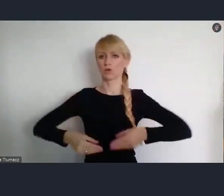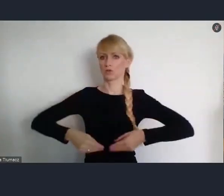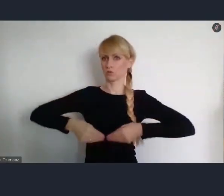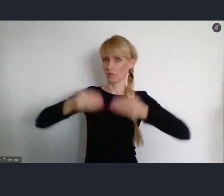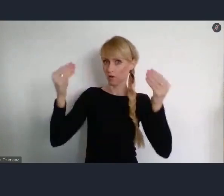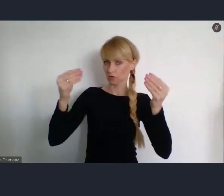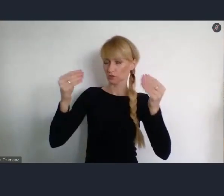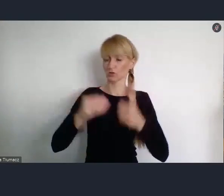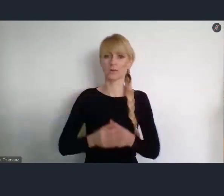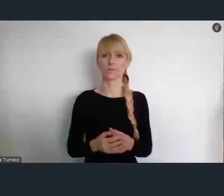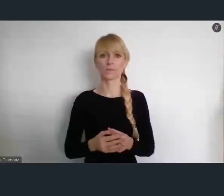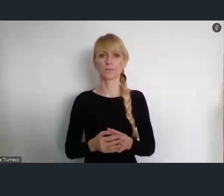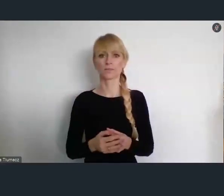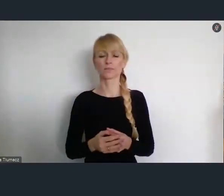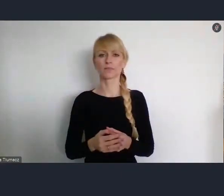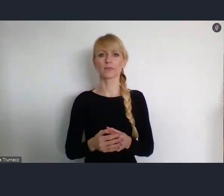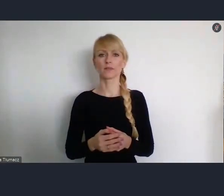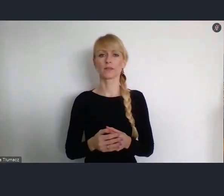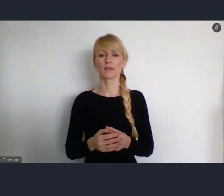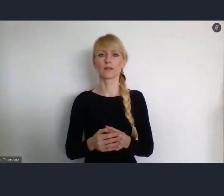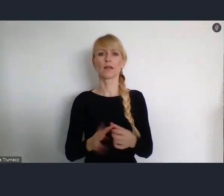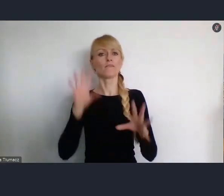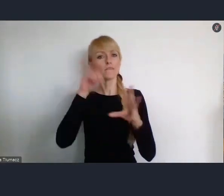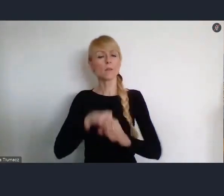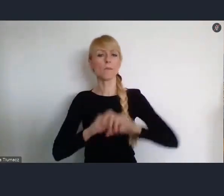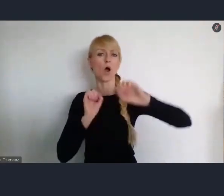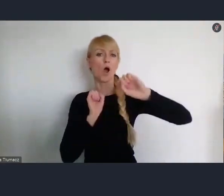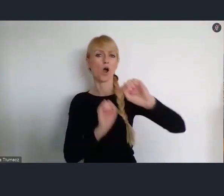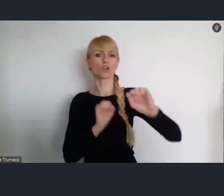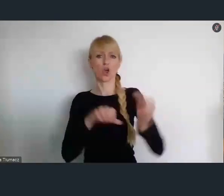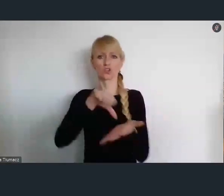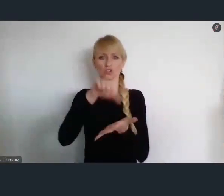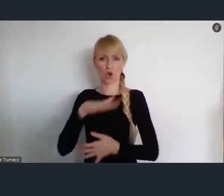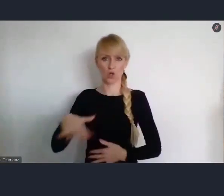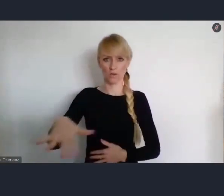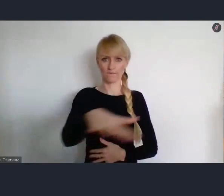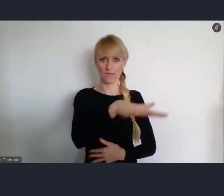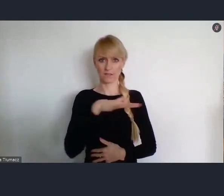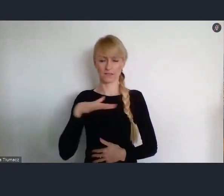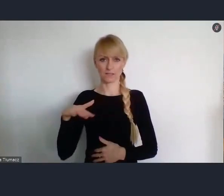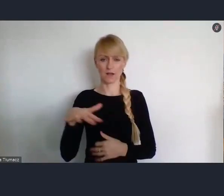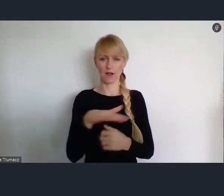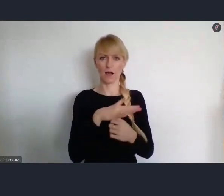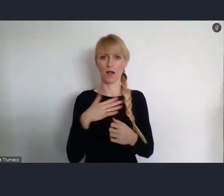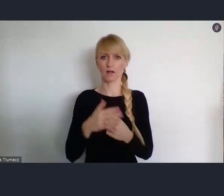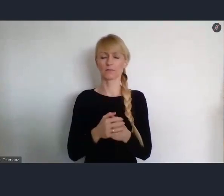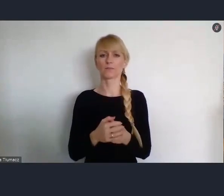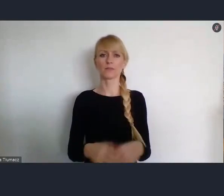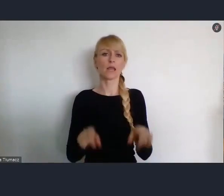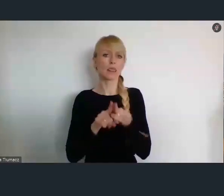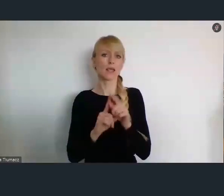Głównie aspektem ochrony środowiska, dbałości o środowisko i celów związanych